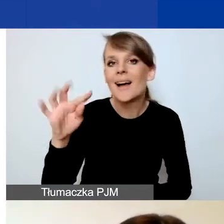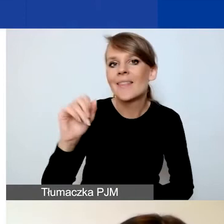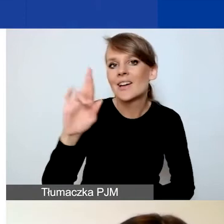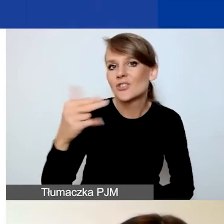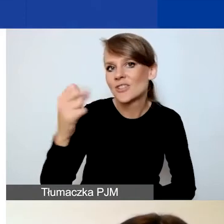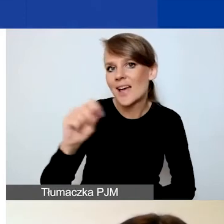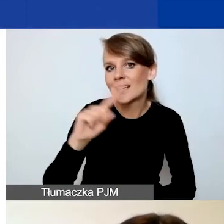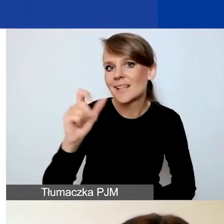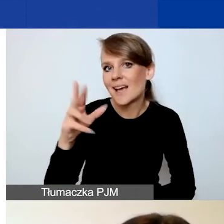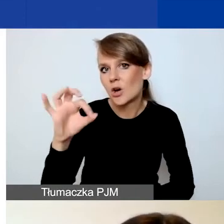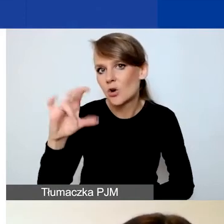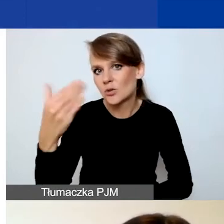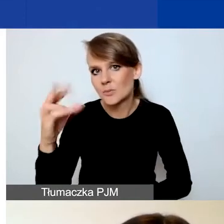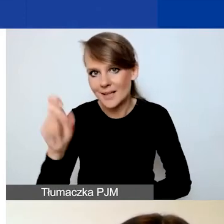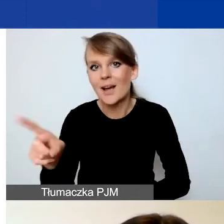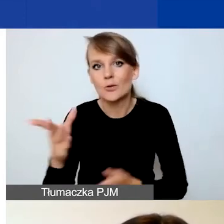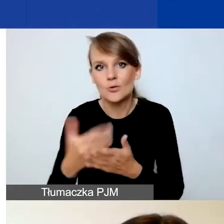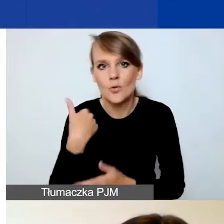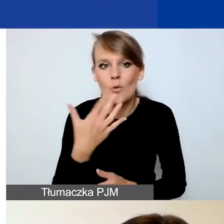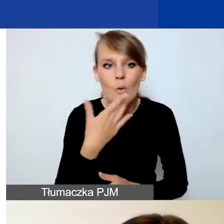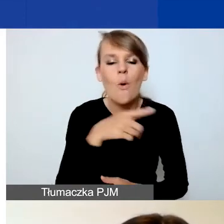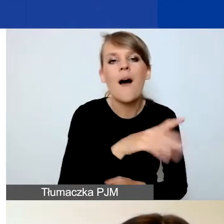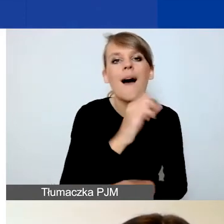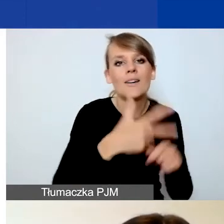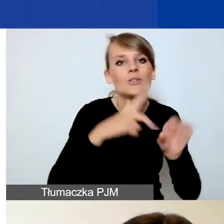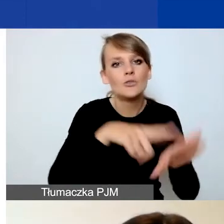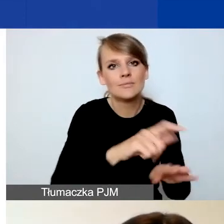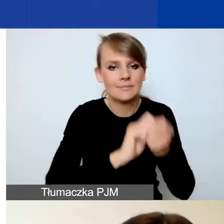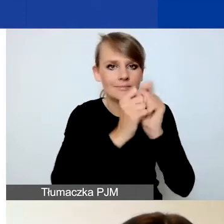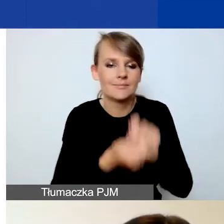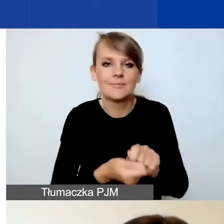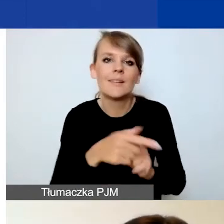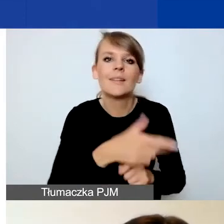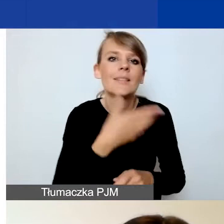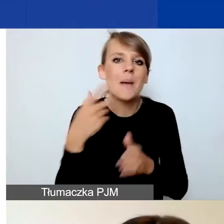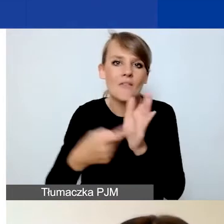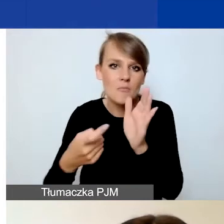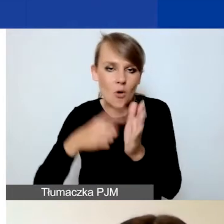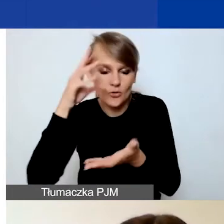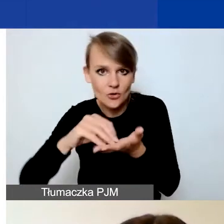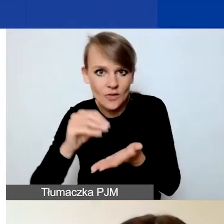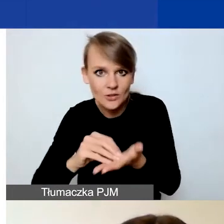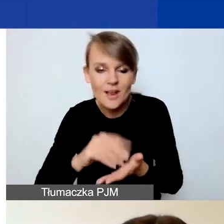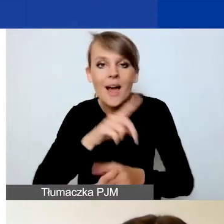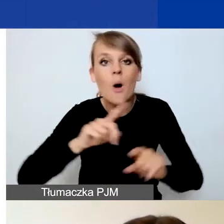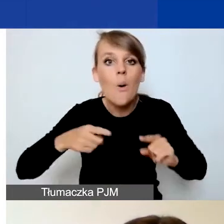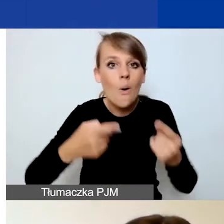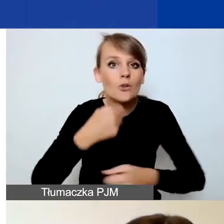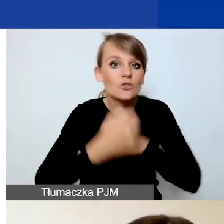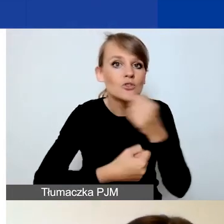zmieniliśmy ten zapis w związku z brakiem wymogu doświadczenia. W przypadku organizacji działających krócej niż 12 miesięcy